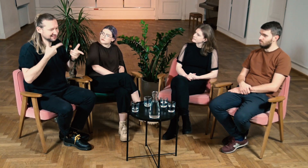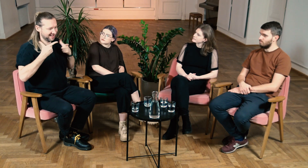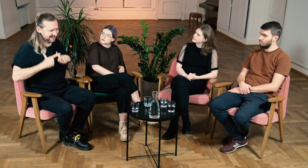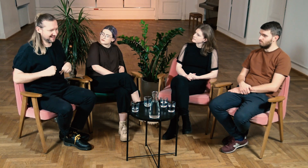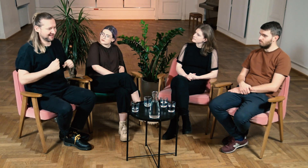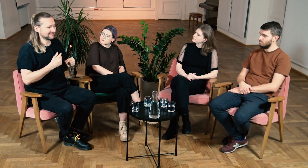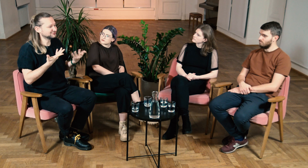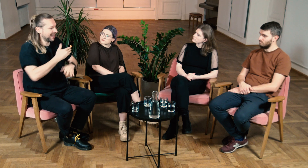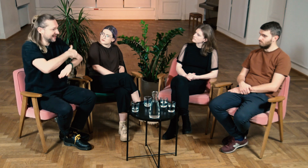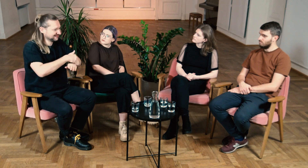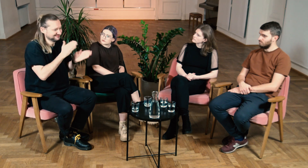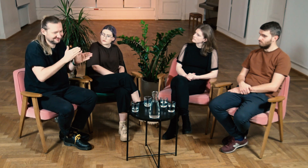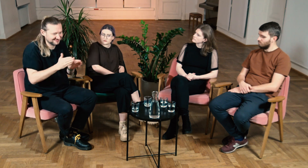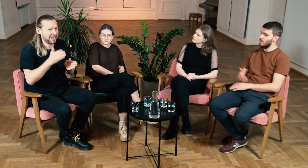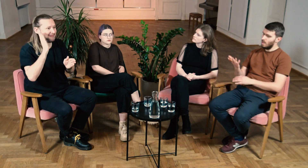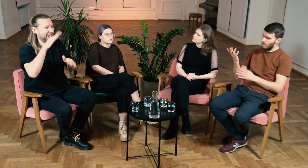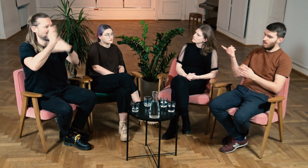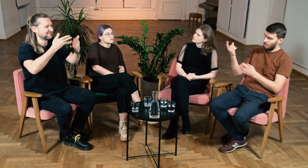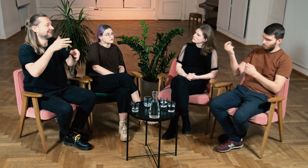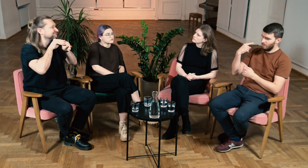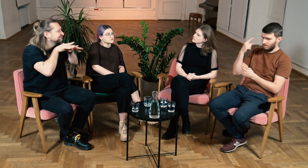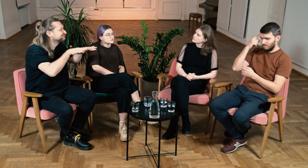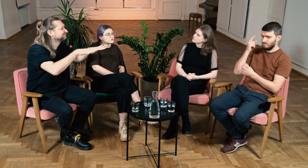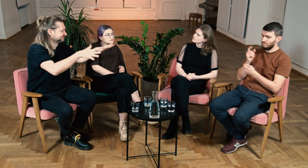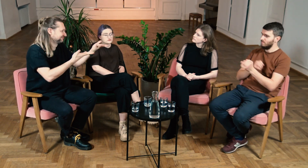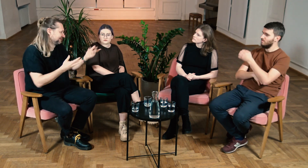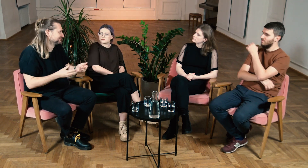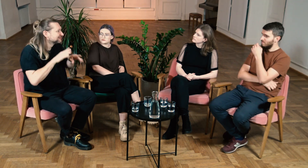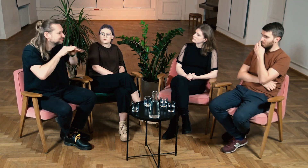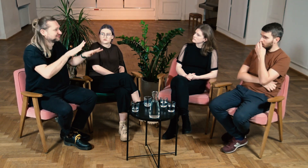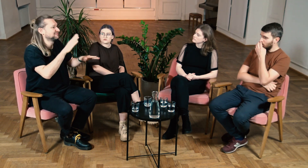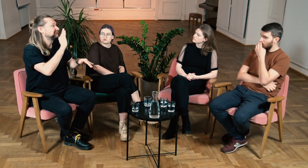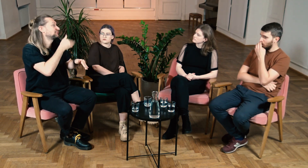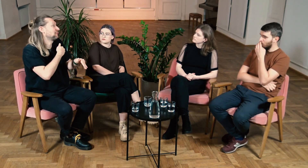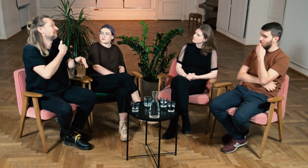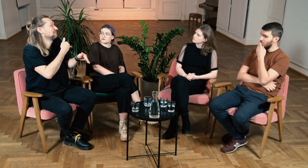zobaczy, gdzie stawiane są granice i później będzie mógł to dalej rozpowszechniać. Ł: Właśnie o tym pomyślałem.